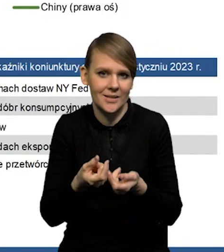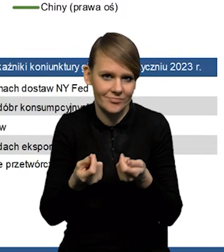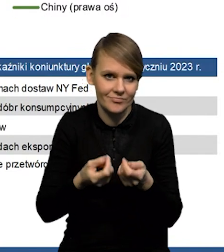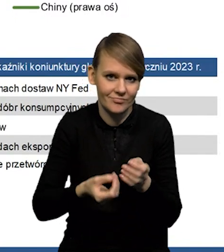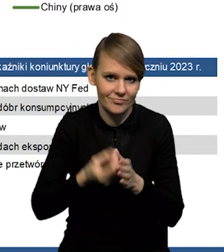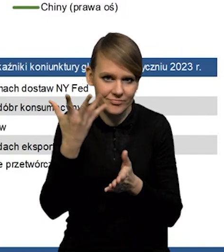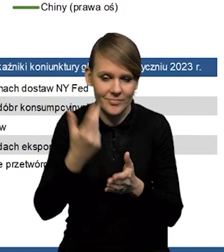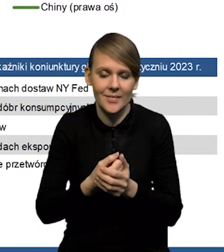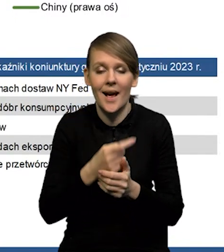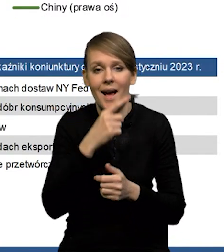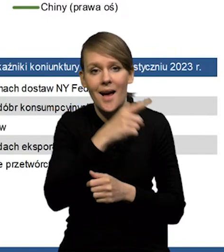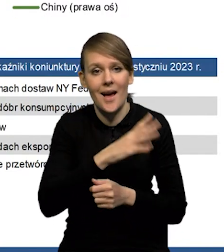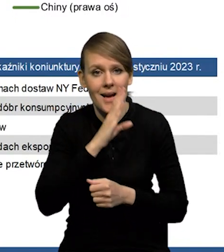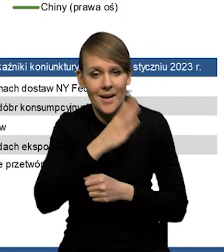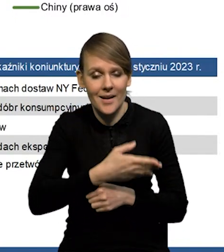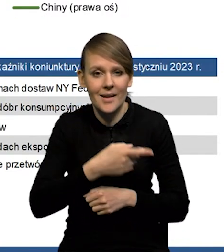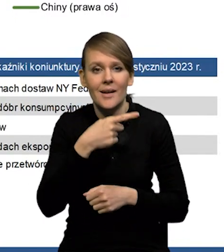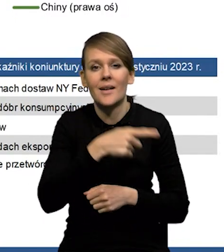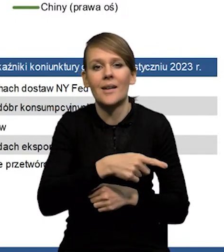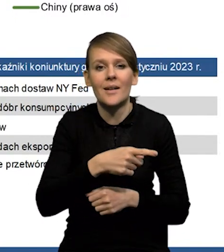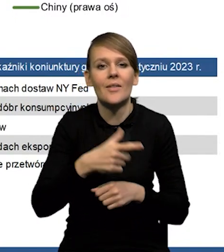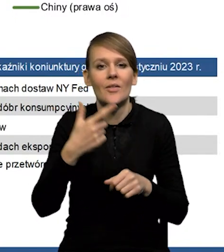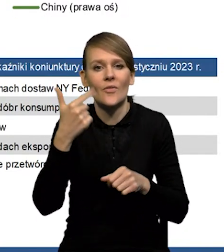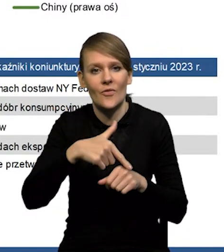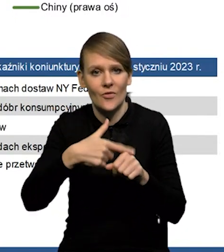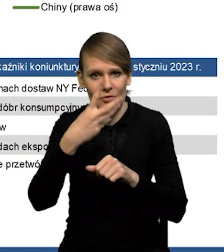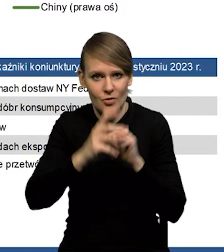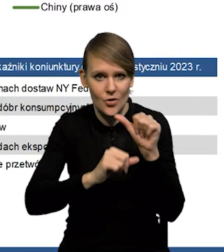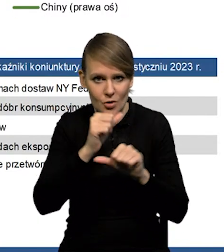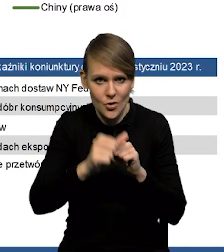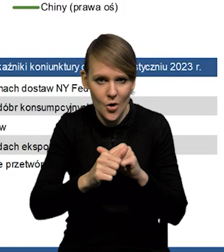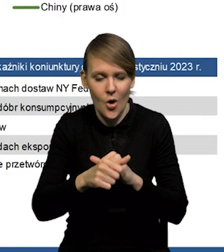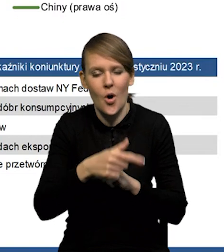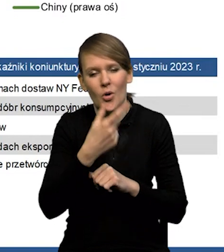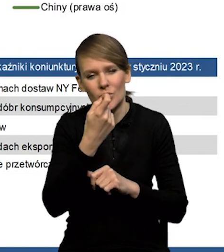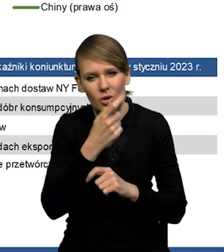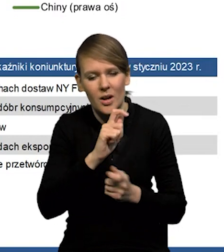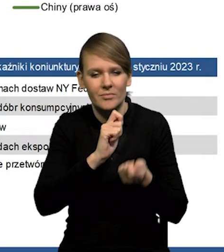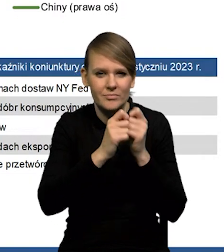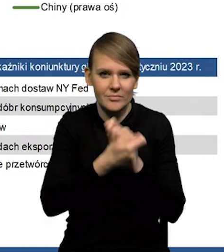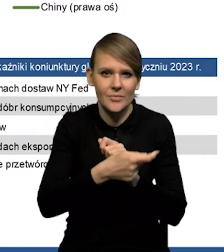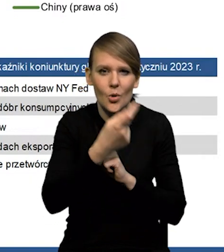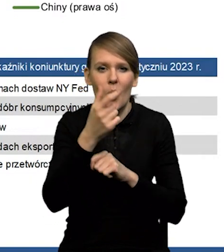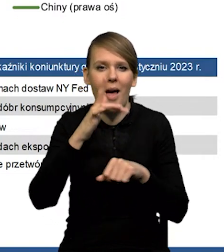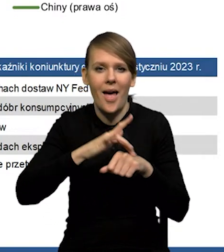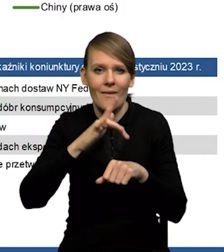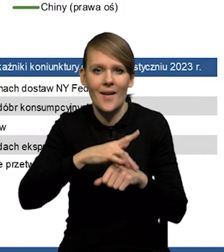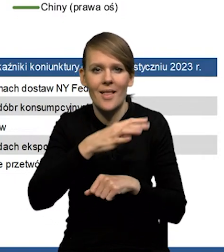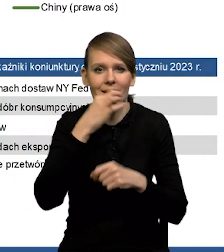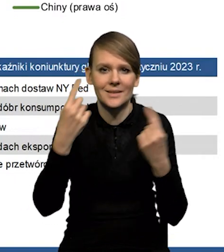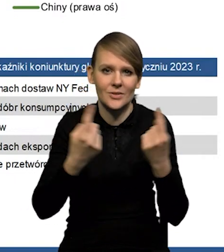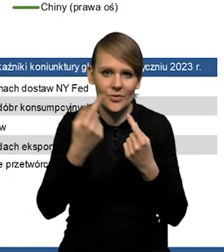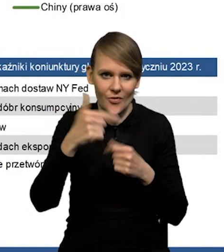W przypadku Stanów Zjednoczonych zmodyfikowaliśmy '24 rok. Trochę w efekcie lepszej sytuacji w '23.